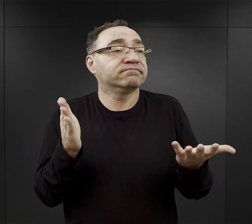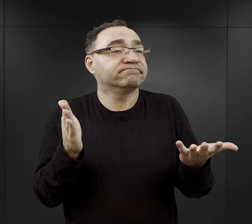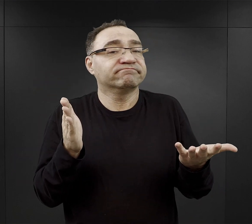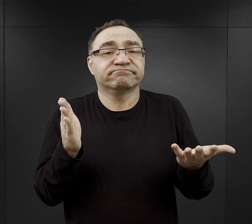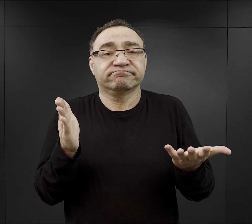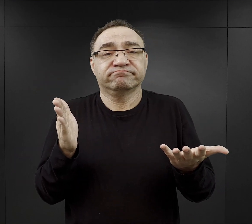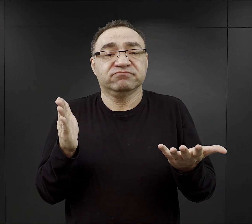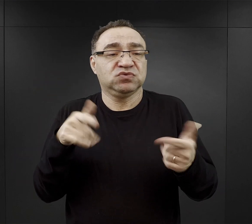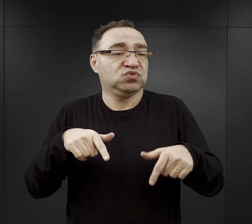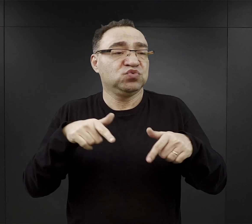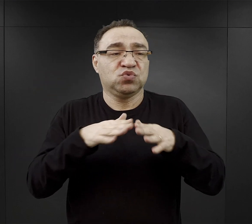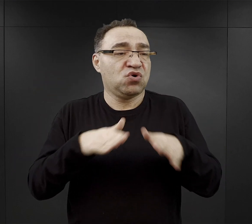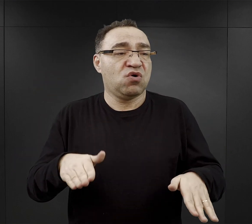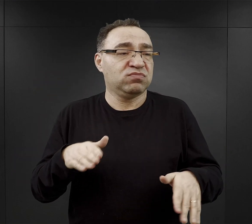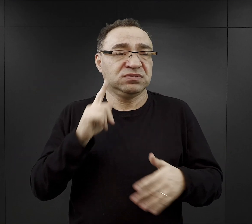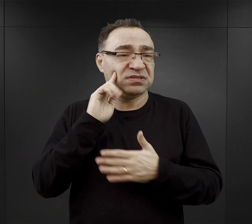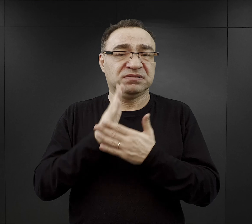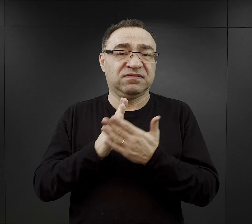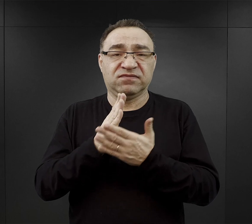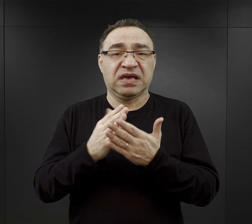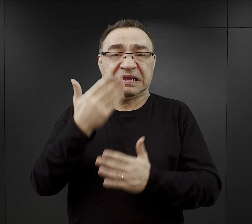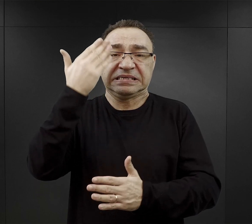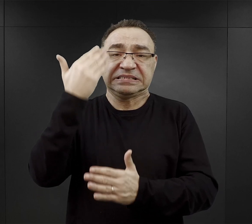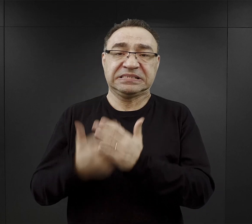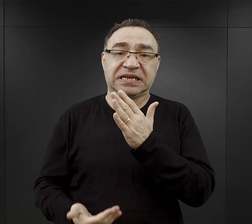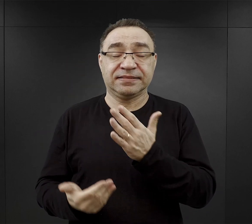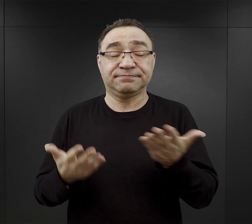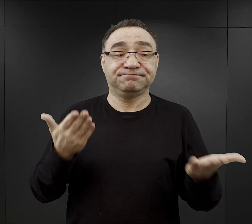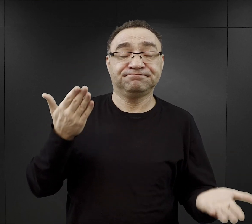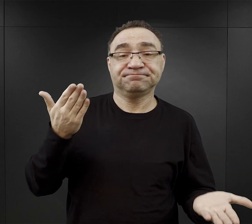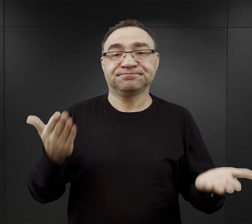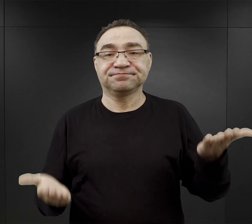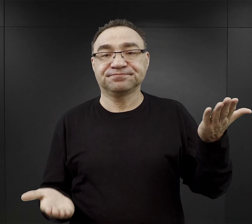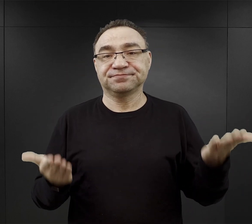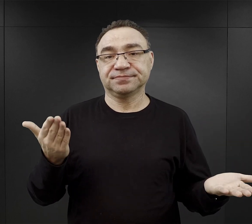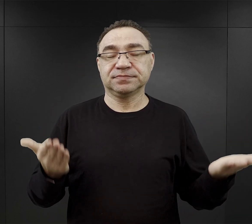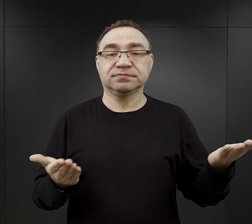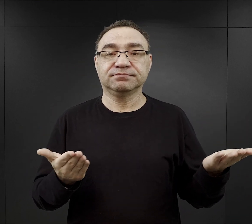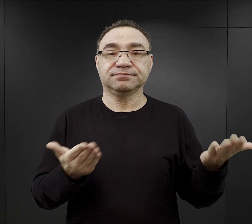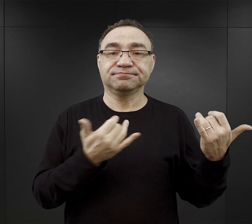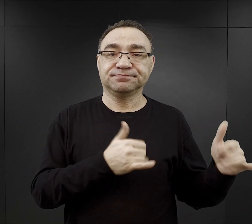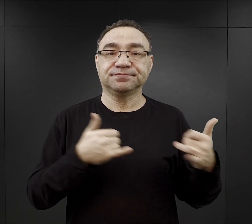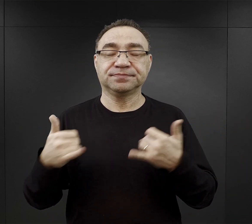i stwierdzili, że w obozie akurat wiarę stracili. Także to też jest jakiś uniwersalny czynnik.